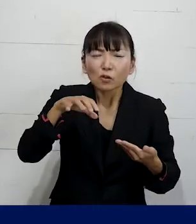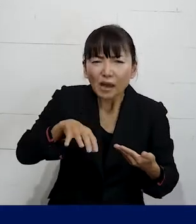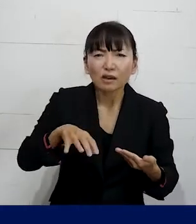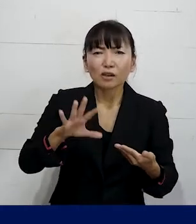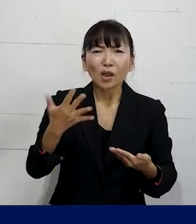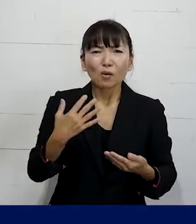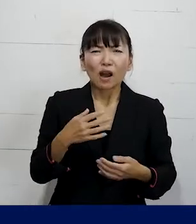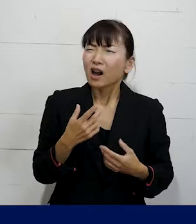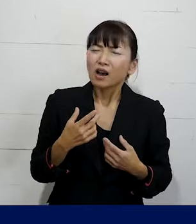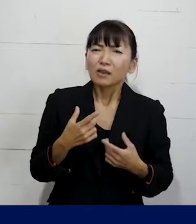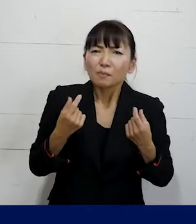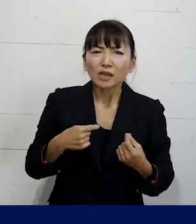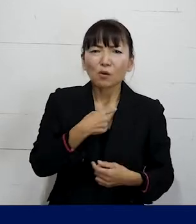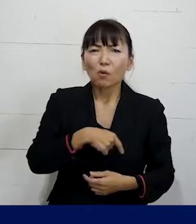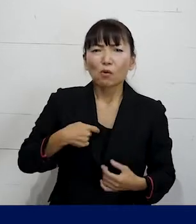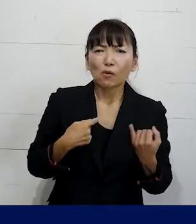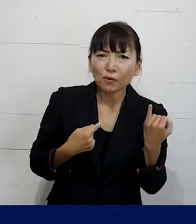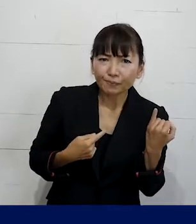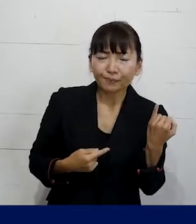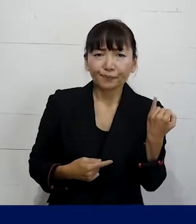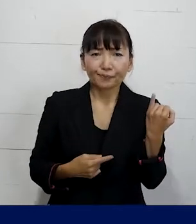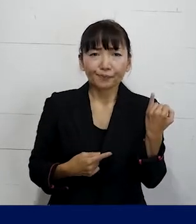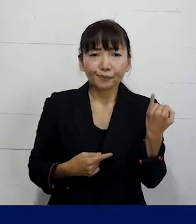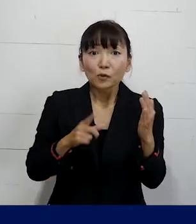でも自分は女性なんだという場合